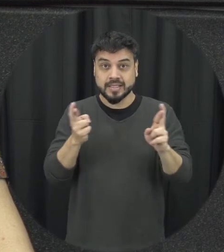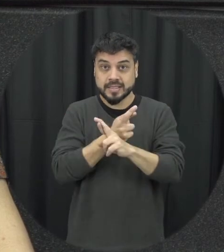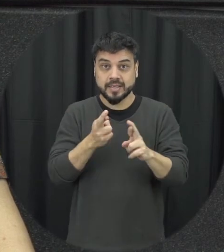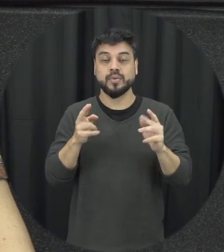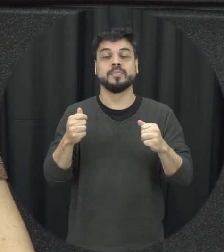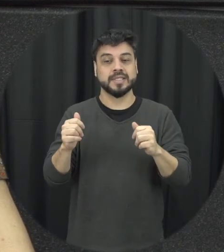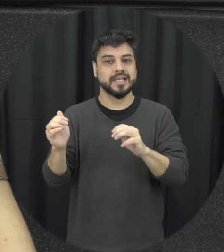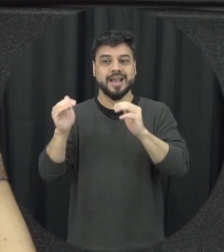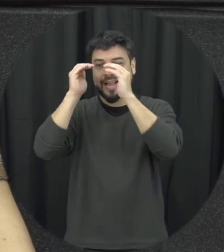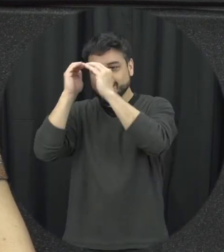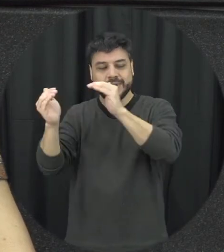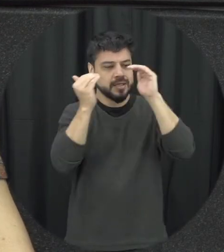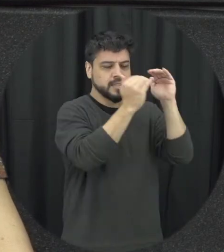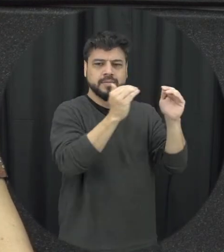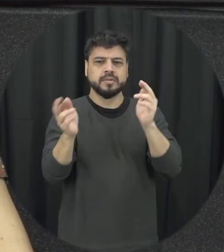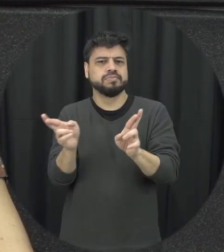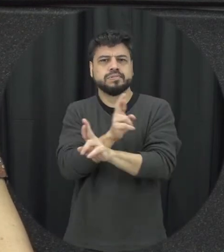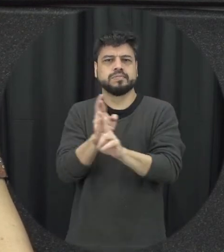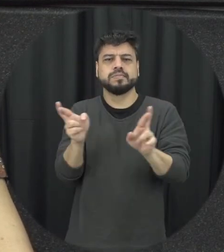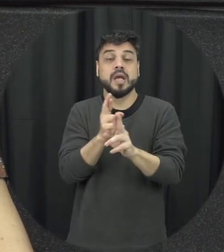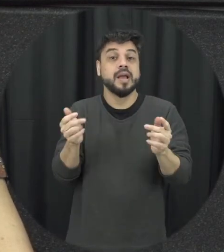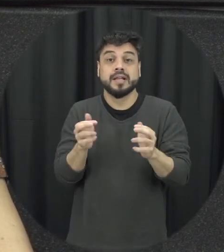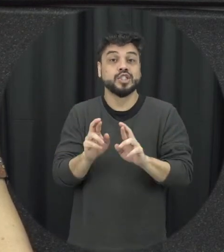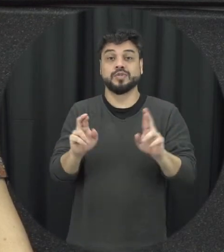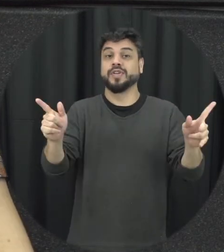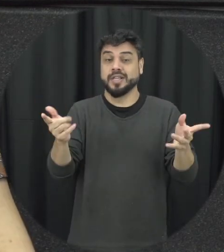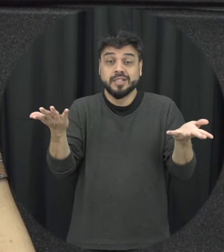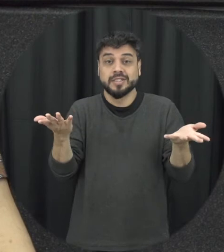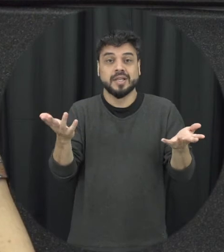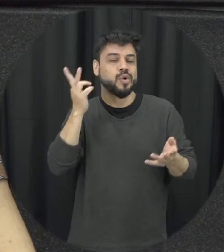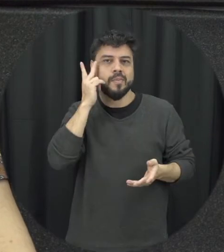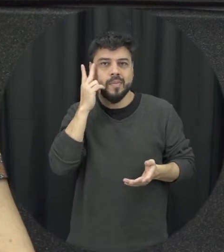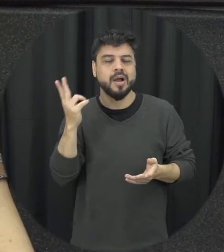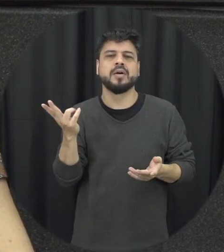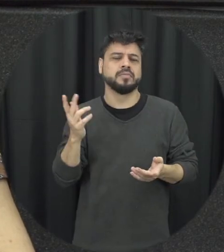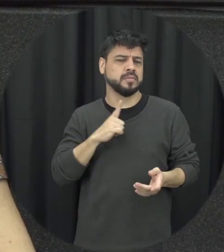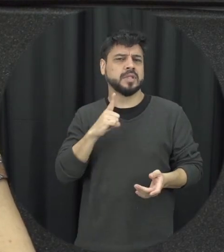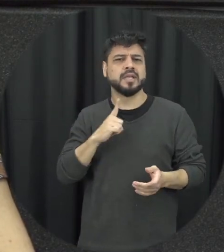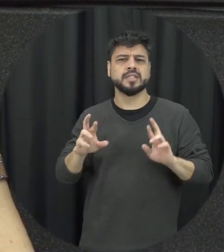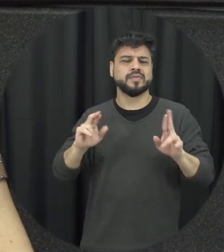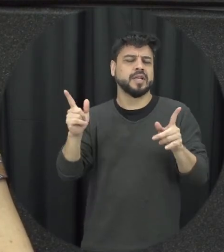gente tenham respeito, respeito por essas diferenças a gente tem as diferenças nós existem fazem